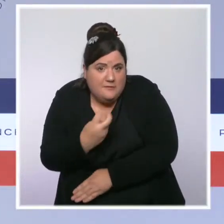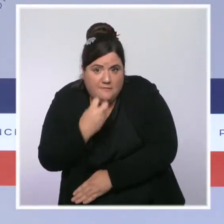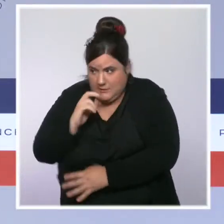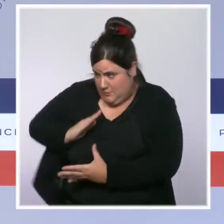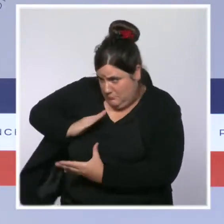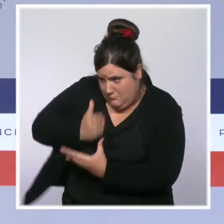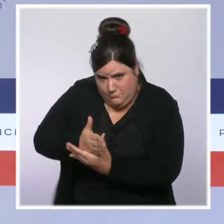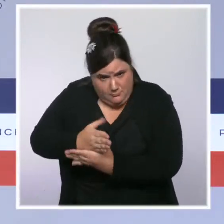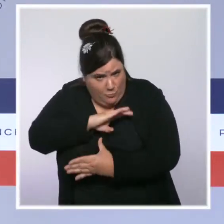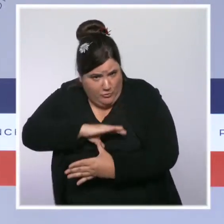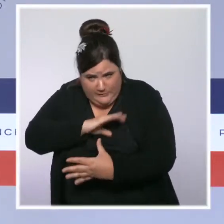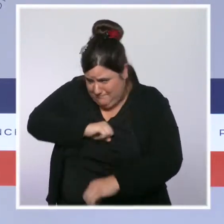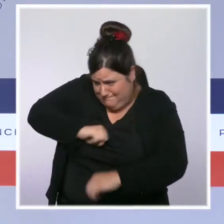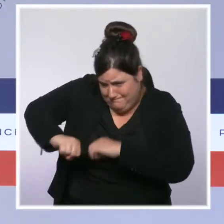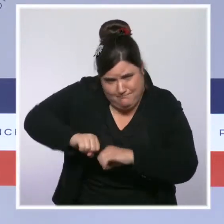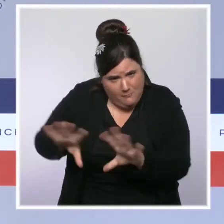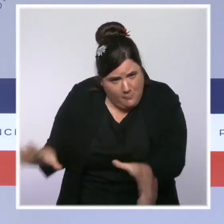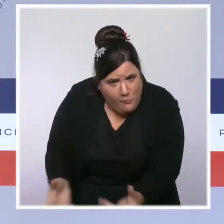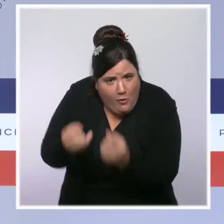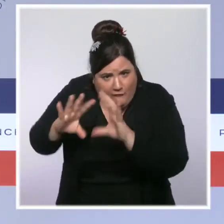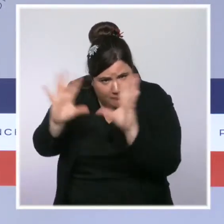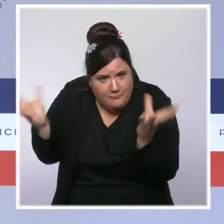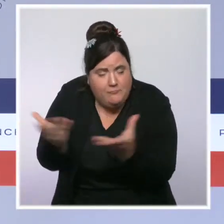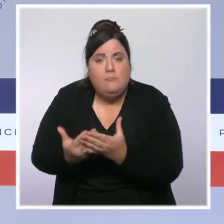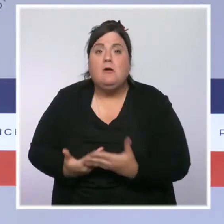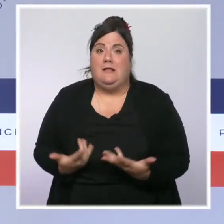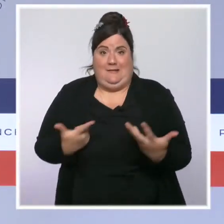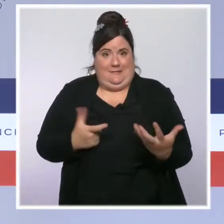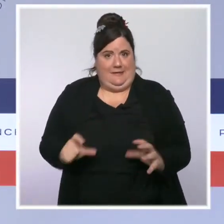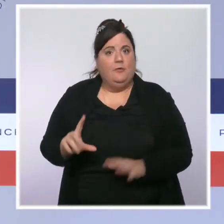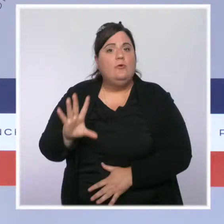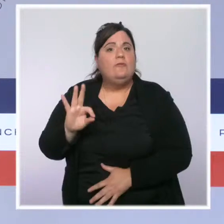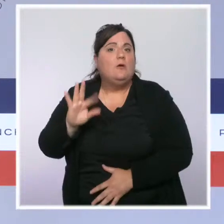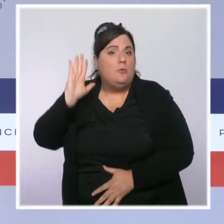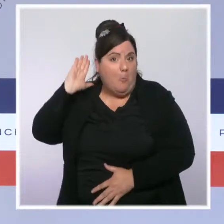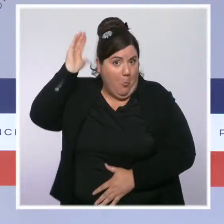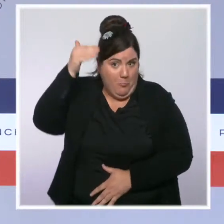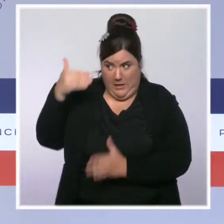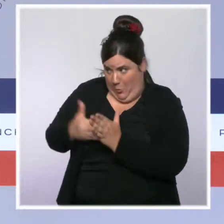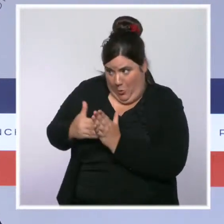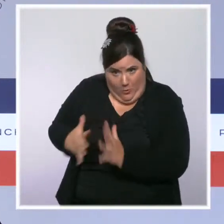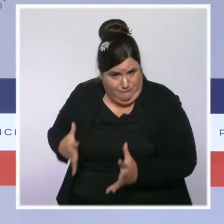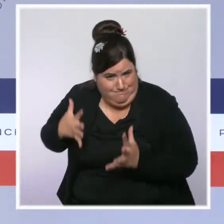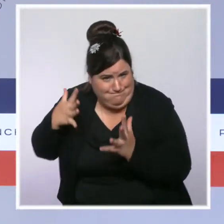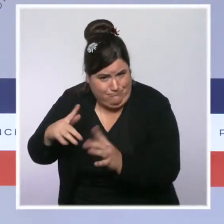À l'heure où je vous parle, 750 sapeurs pompiers sont encore mobilisés, de même que des gendarmes,